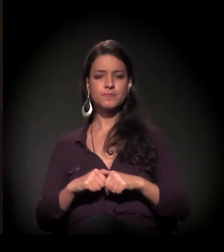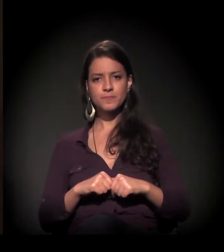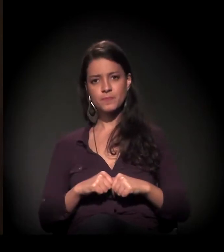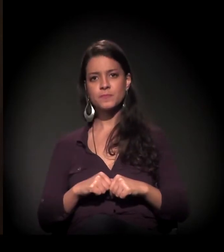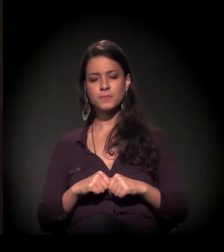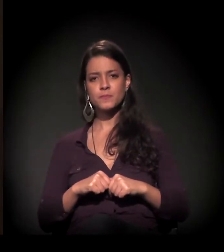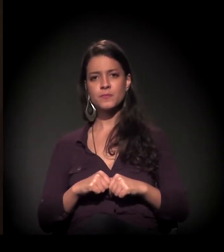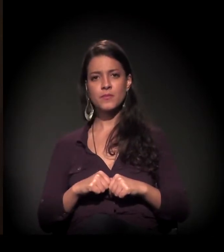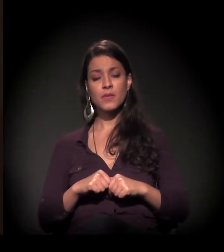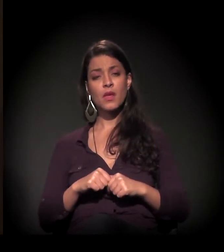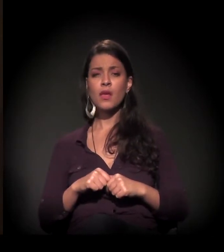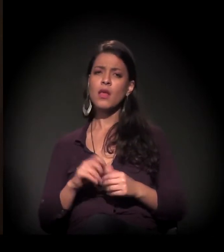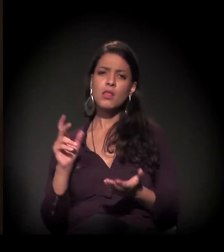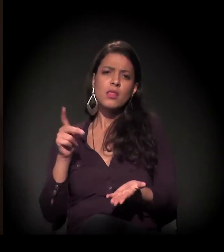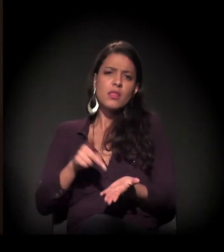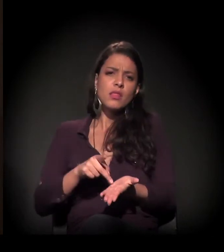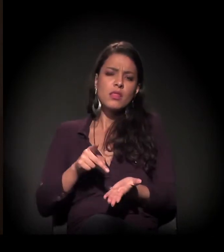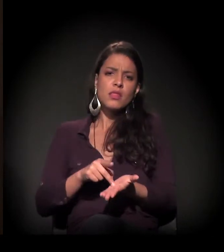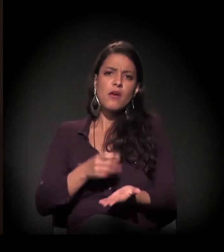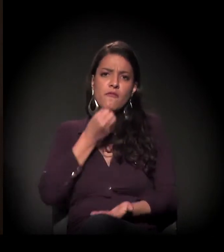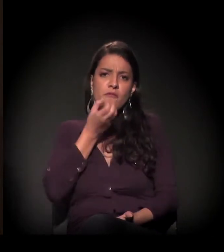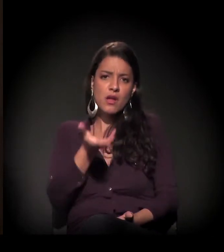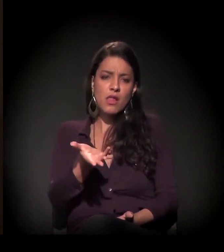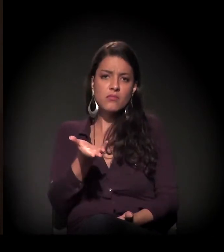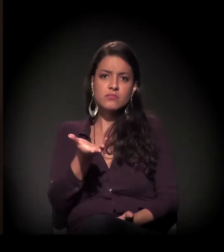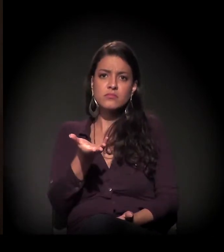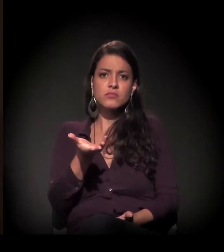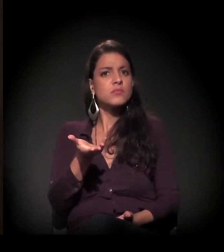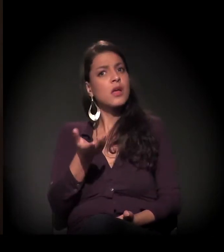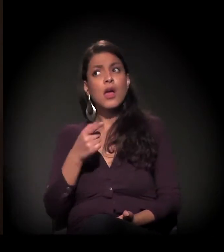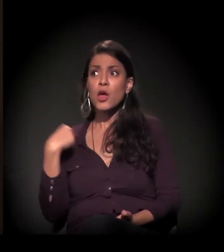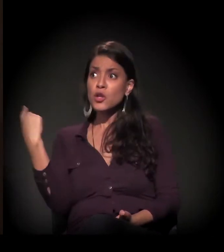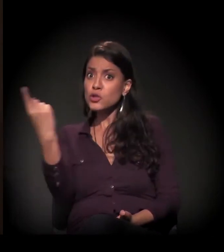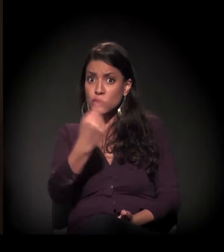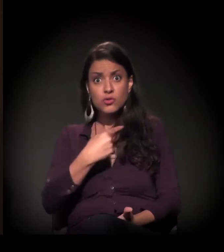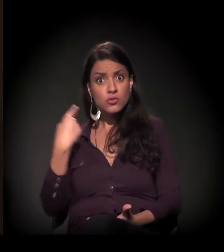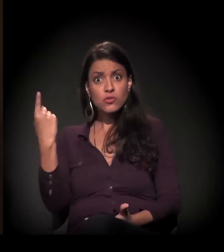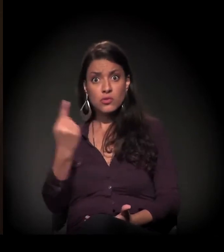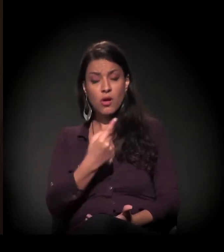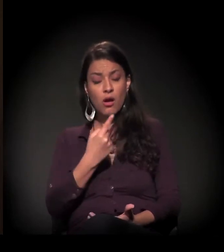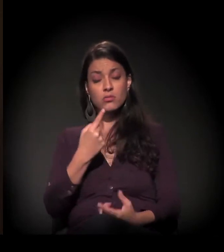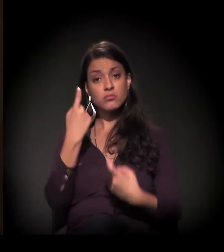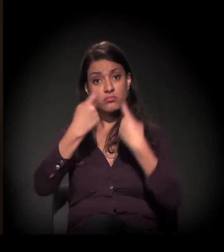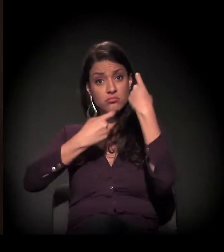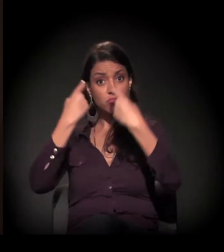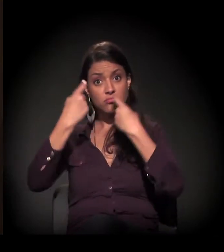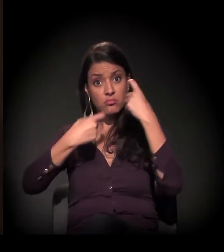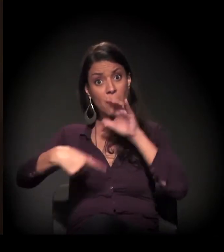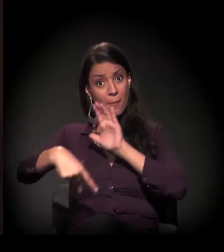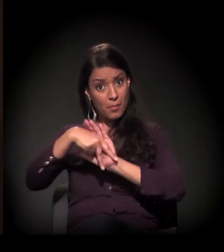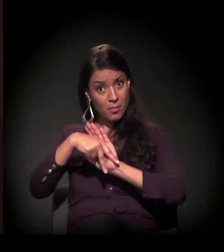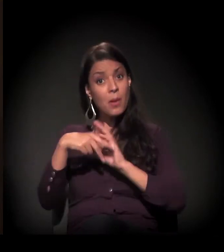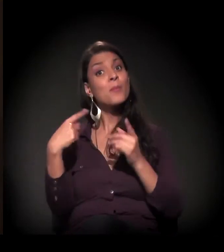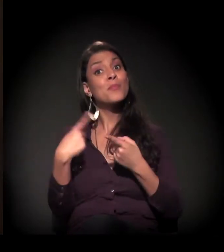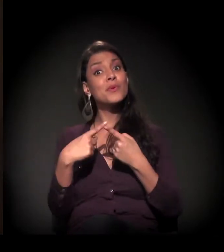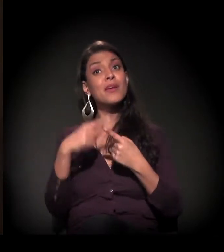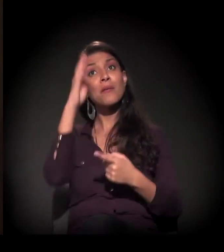que, na realidade, pertence a todos nós porque pertence ao Brasil.